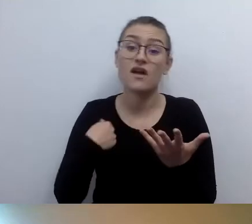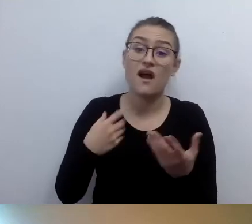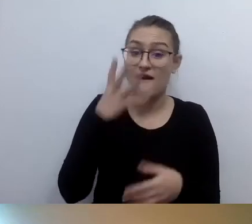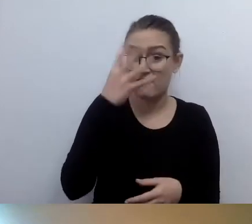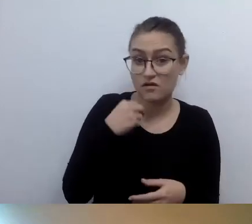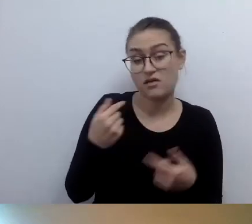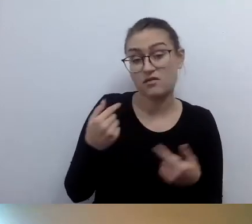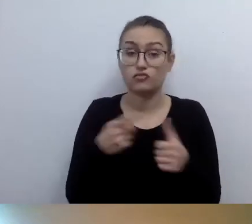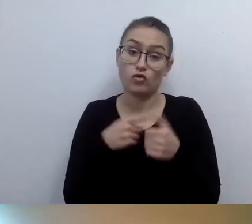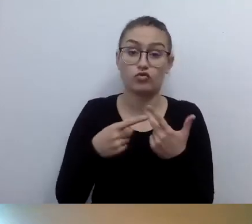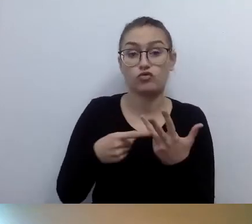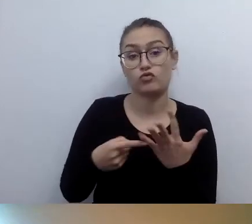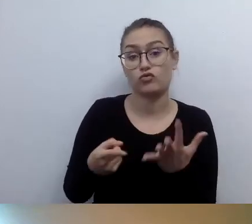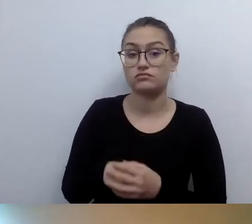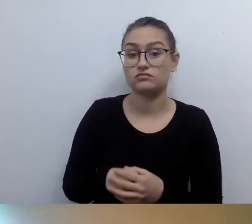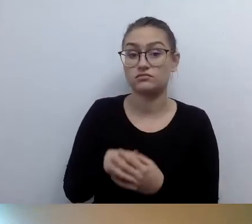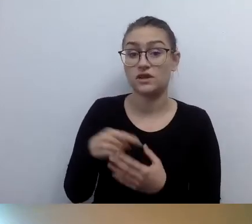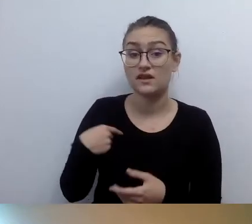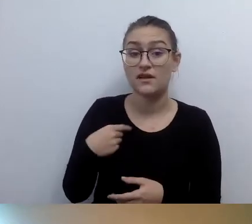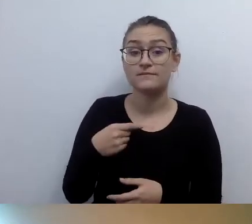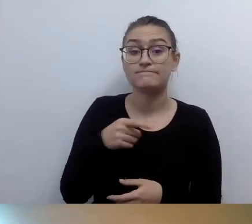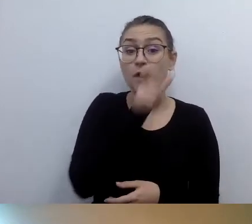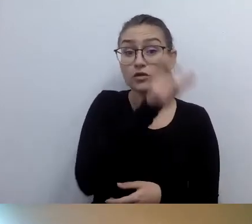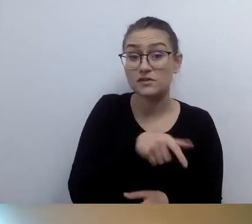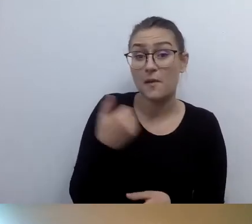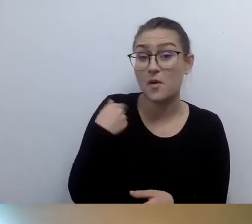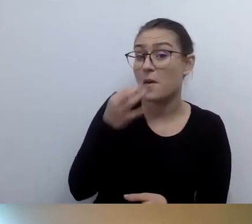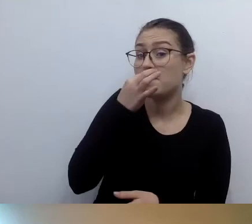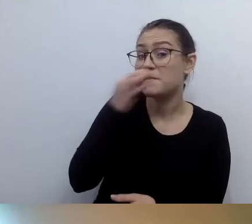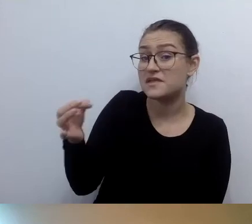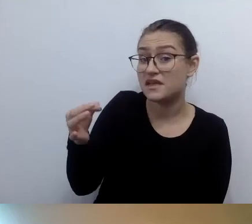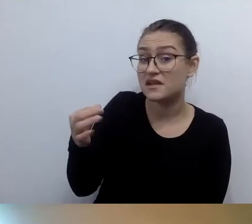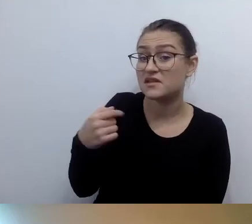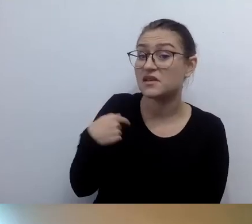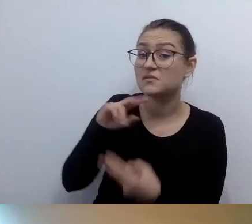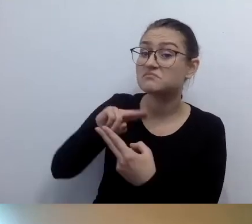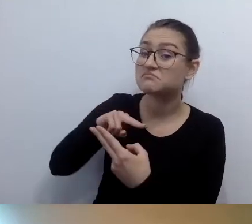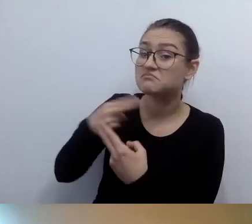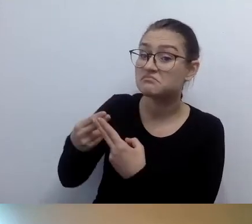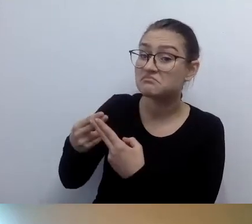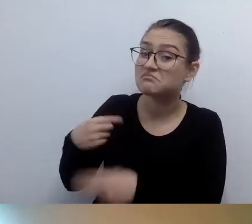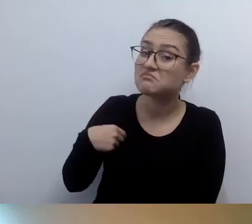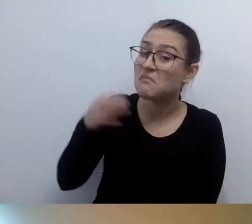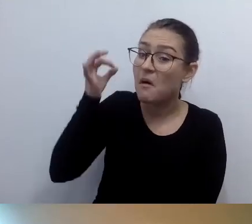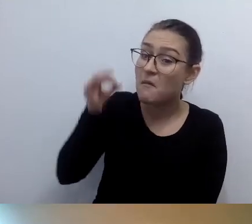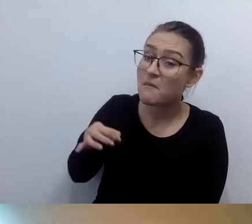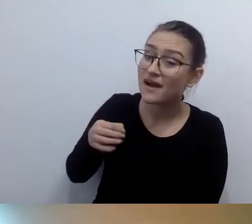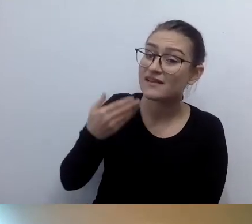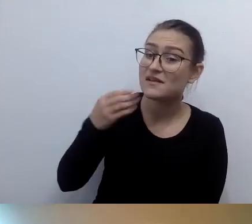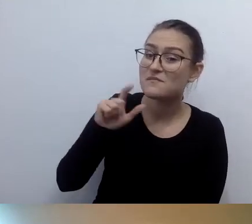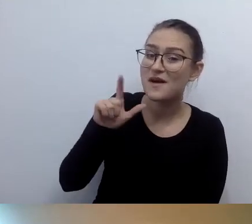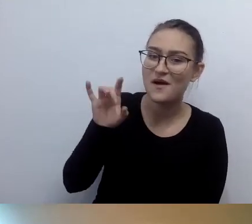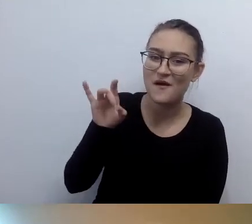Osoba pytająca wstała i powiedziała: to pani wygląda trochę jak Robert?